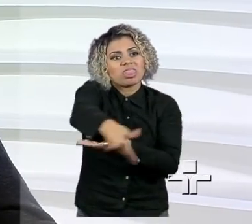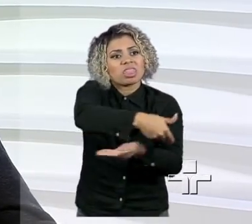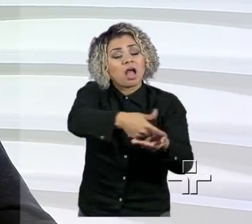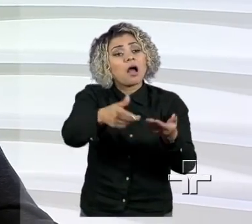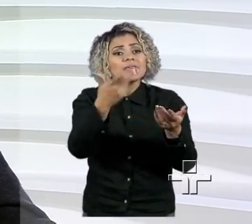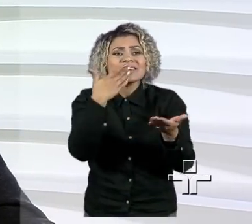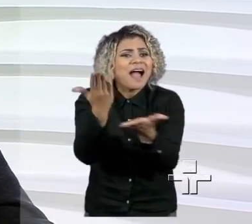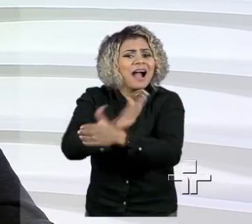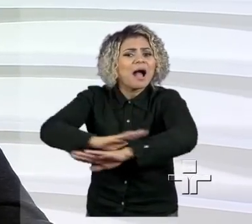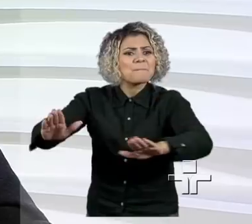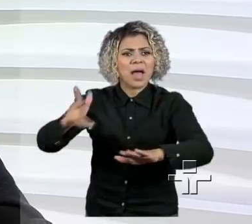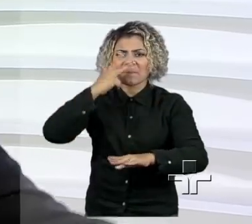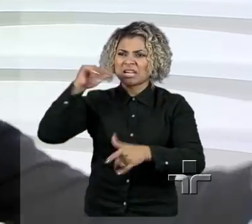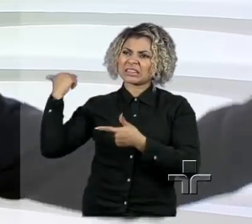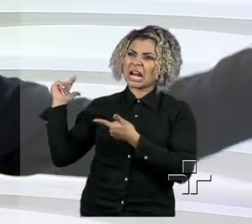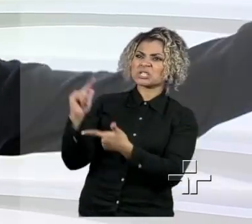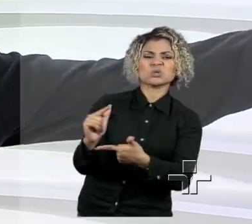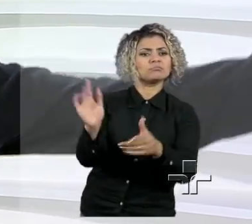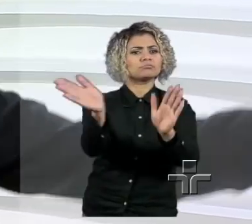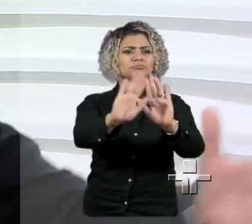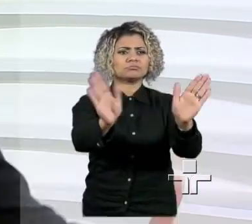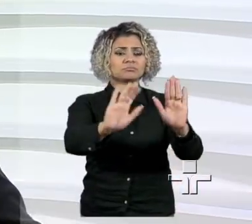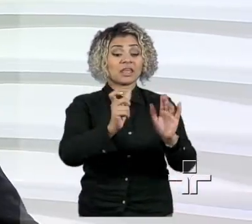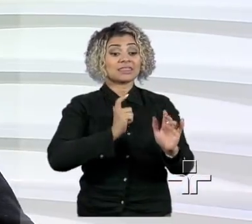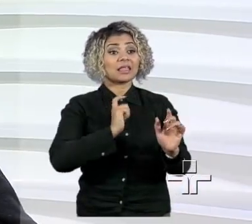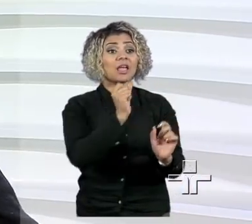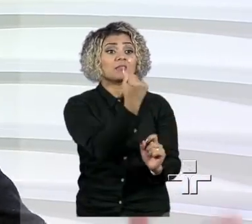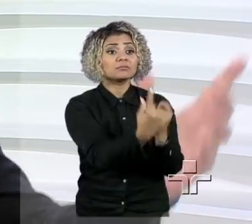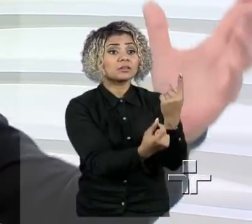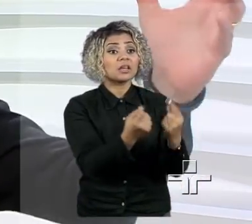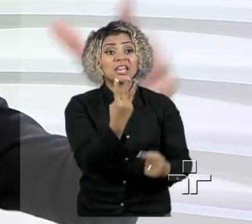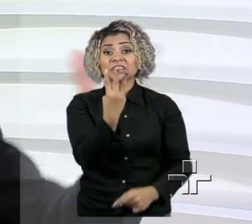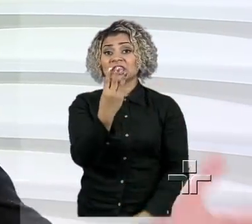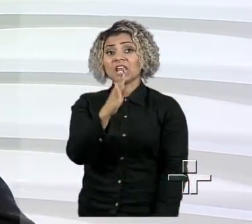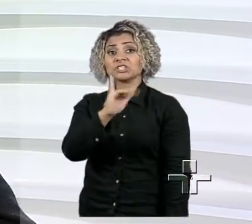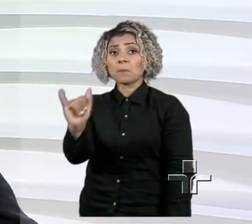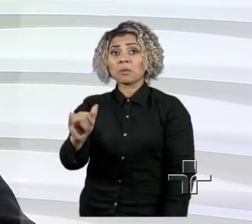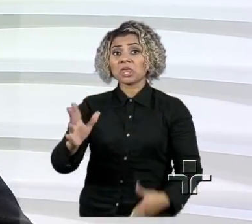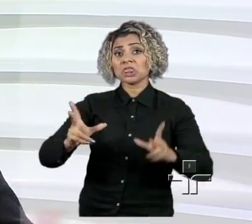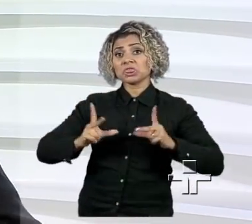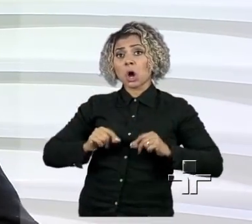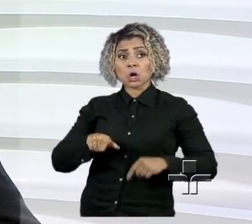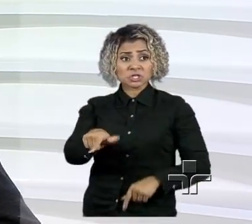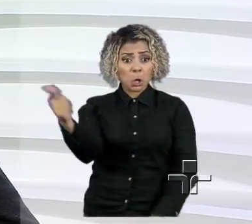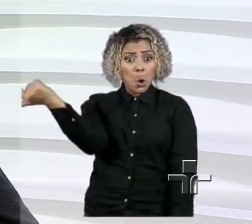As pessoas vêem, ás vezes, um camarada que tem um negócio de 3 bilhões, acha que ele é de outro planeta. Não.